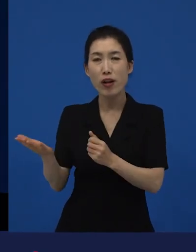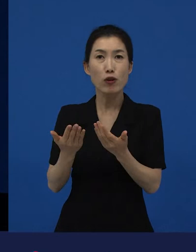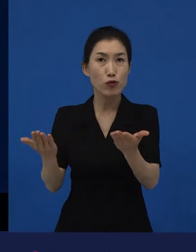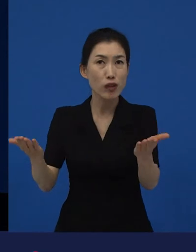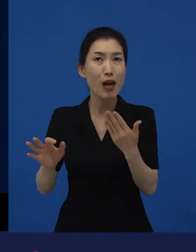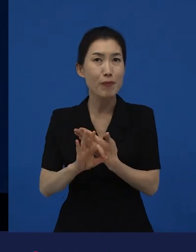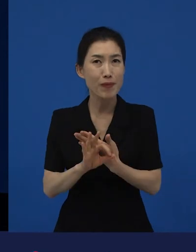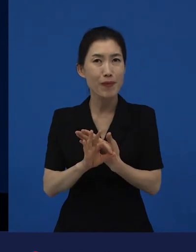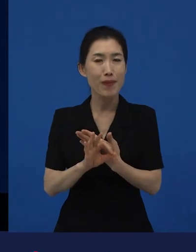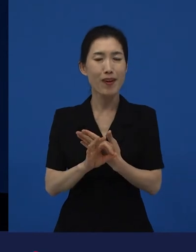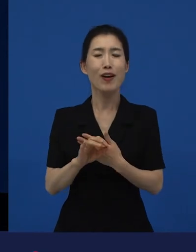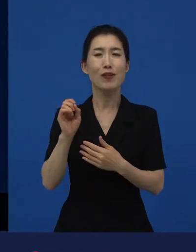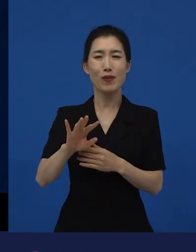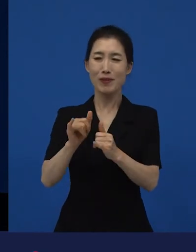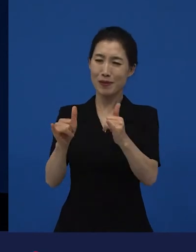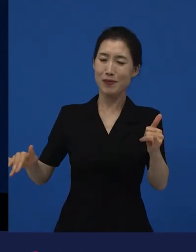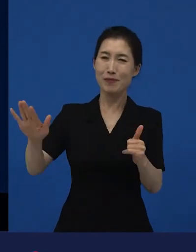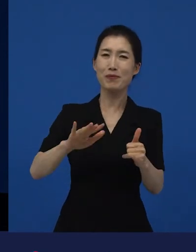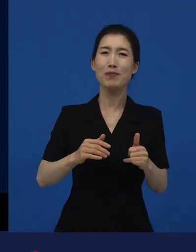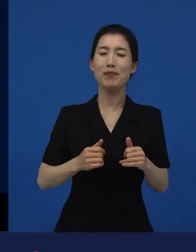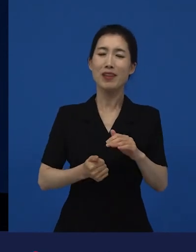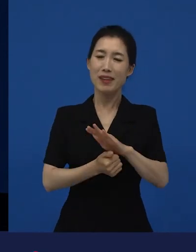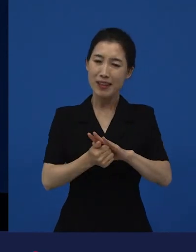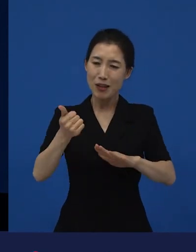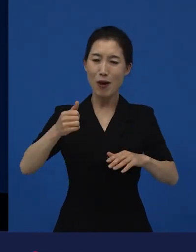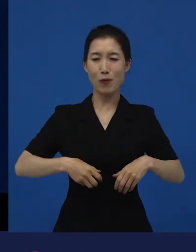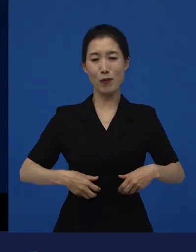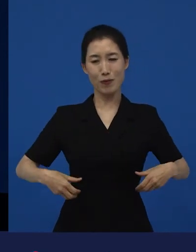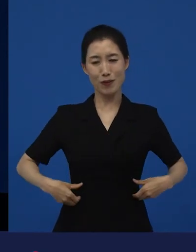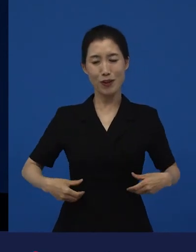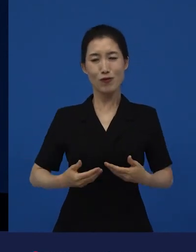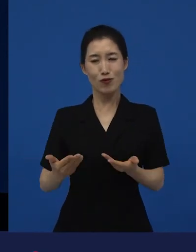희망과 용기를 준 작품이기도 하다, 라는 생각이 들었습니다.